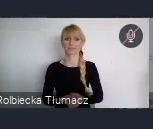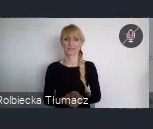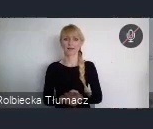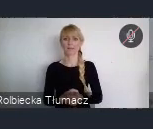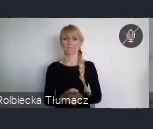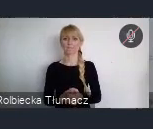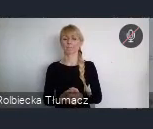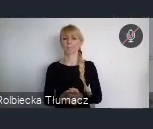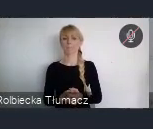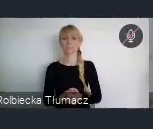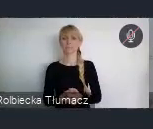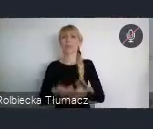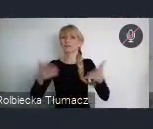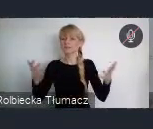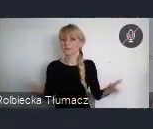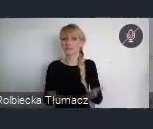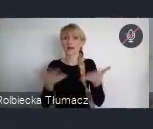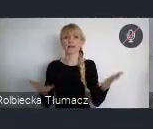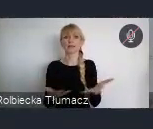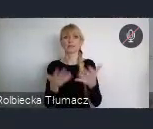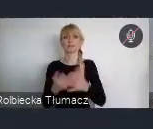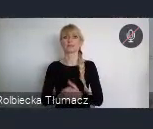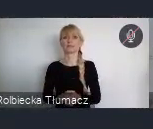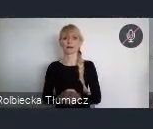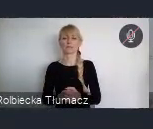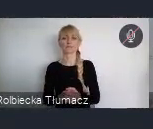Zachecam również do wzięcia udziału we wszystkich incjatywach,